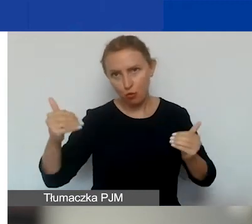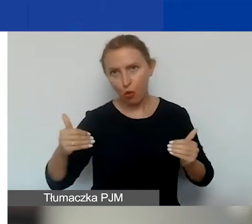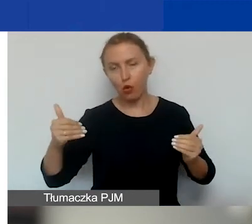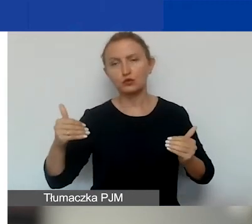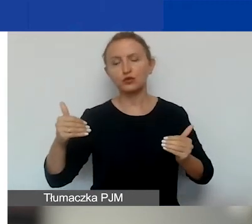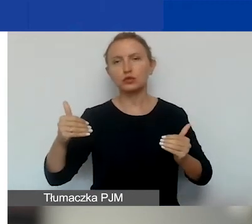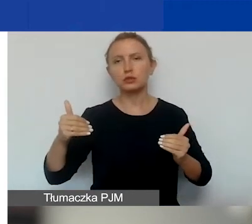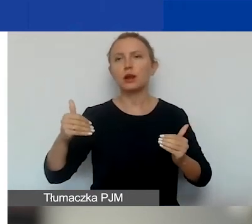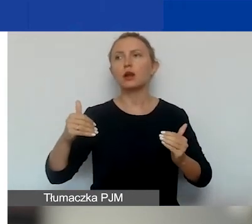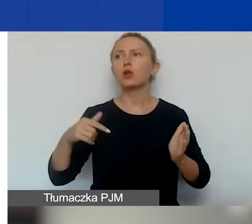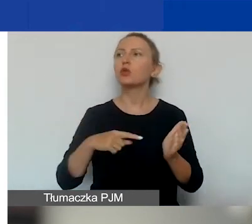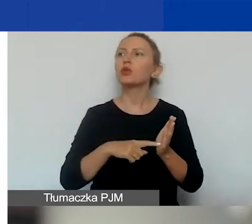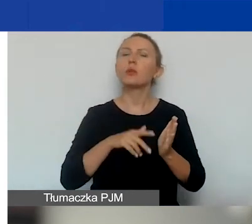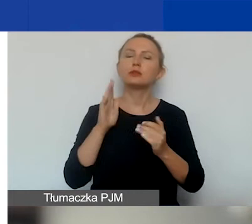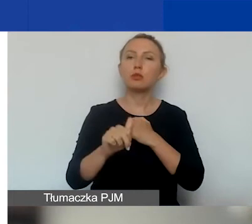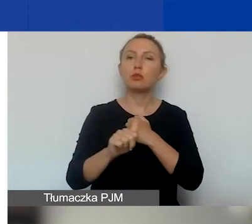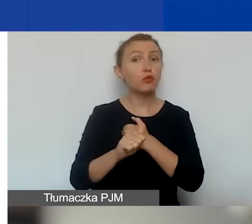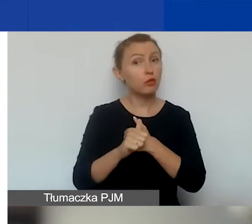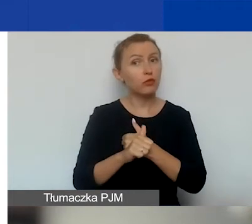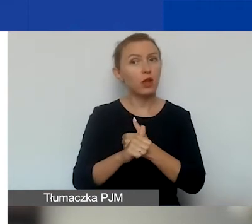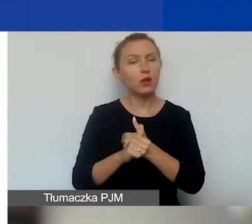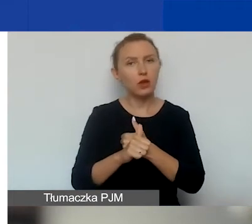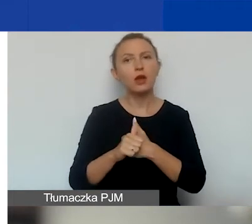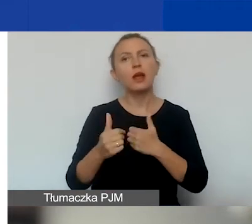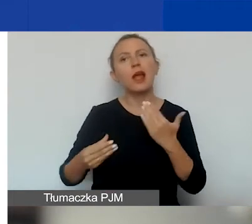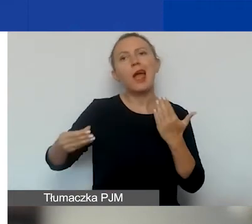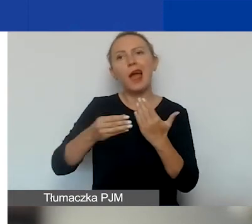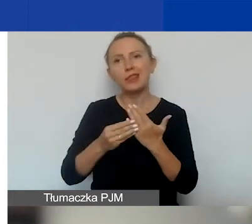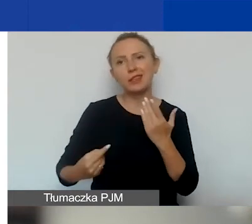To oczywiście będzie powodowało podpisanie aneksu do umowy grantowej.